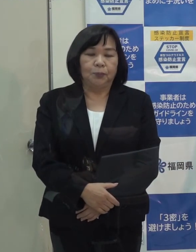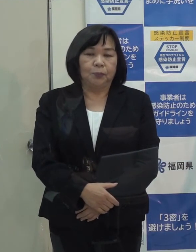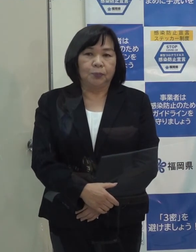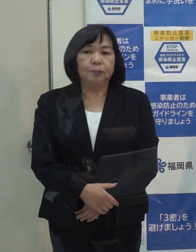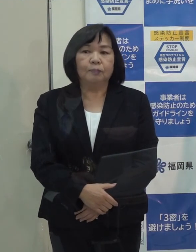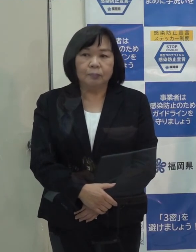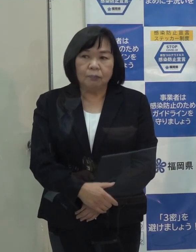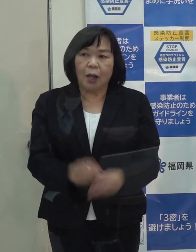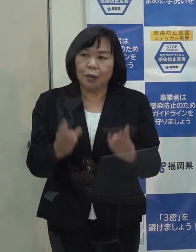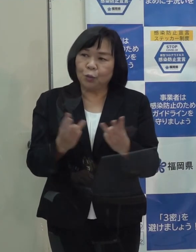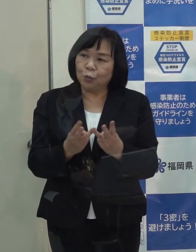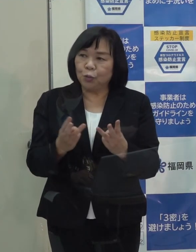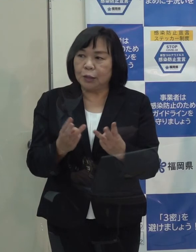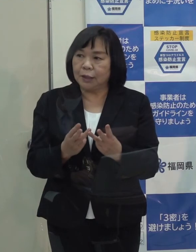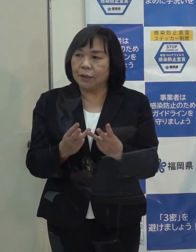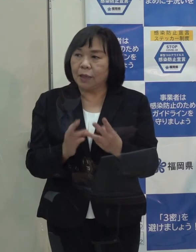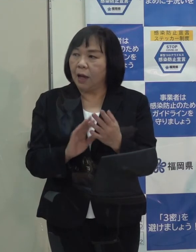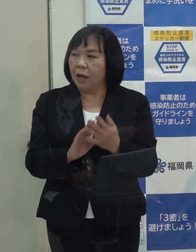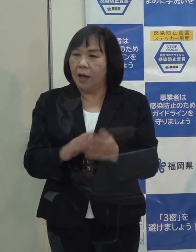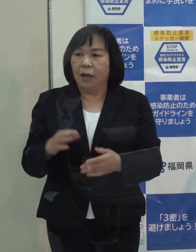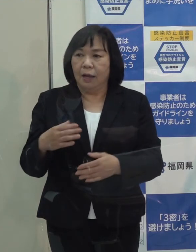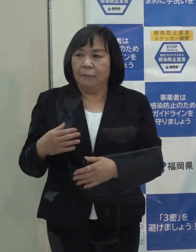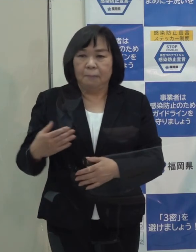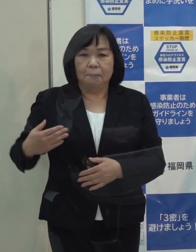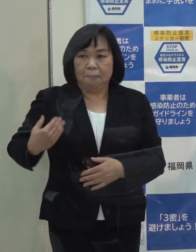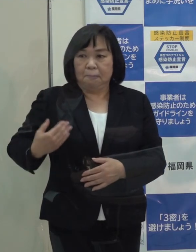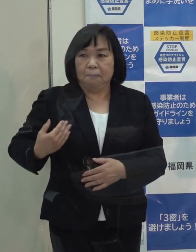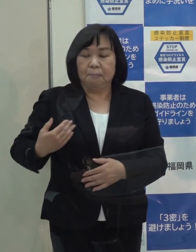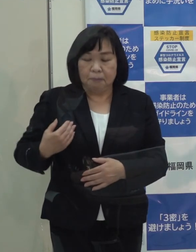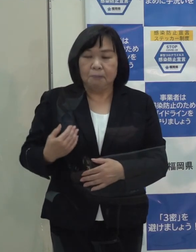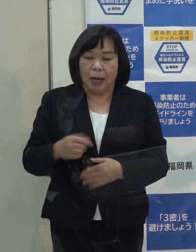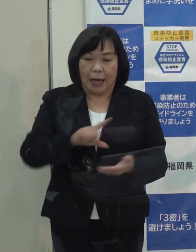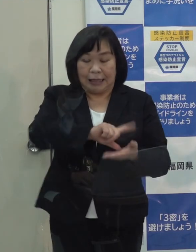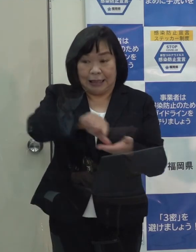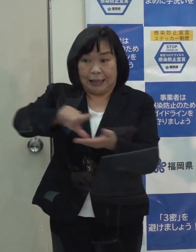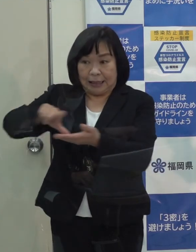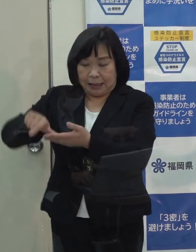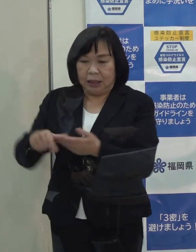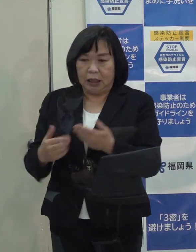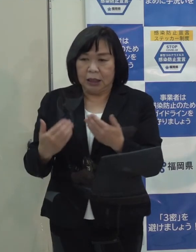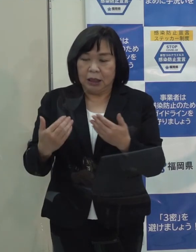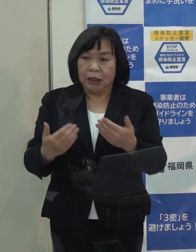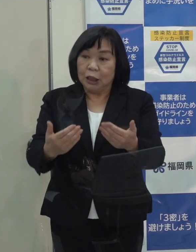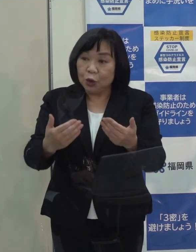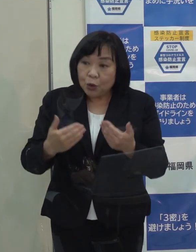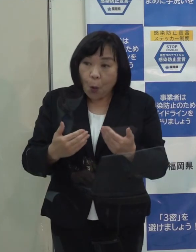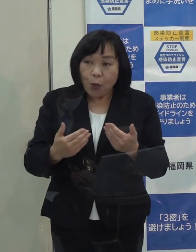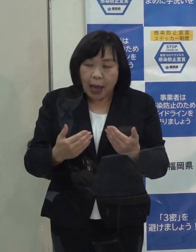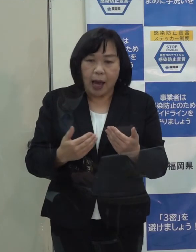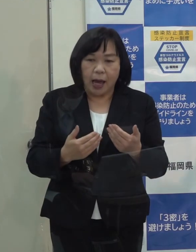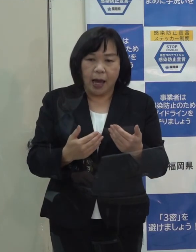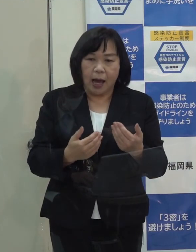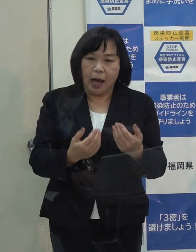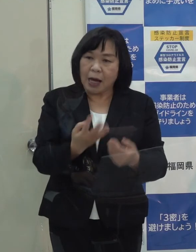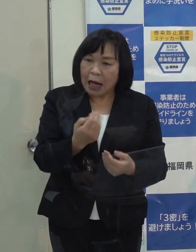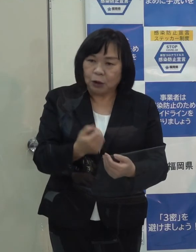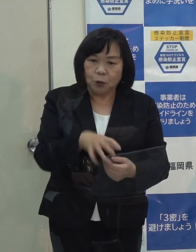（知事）数字を今持ち合わせてませんが 少なくとも地域ごとに必要な機関数は確保しています